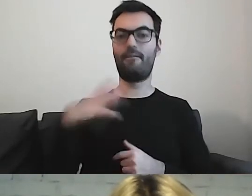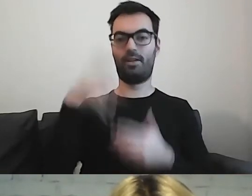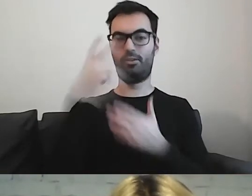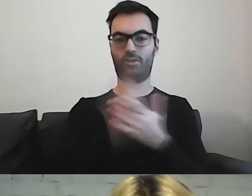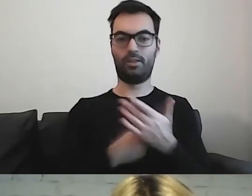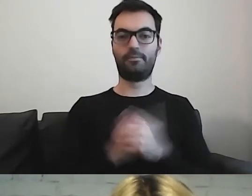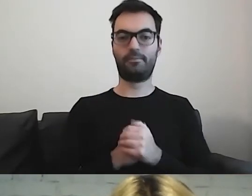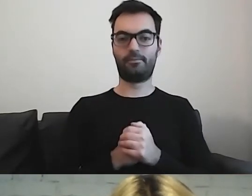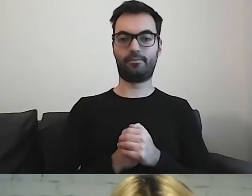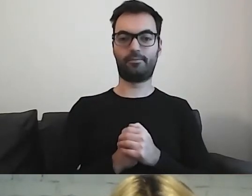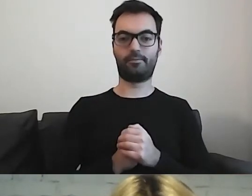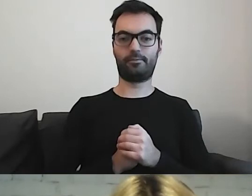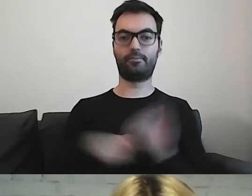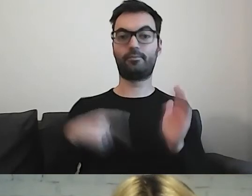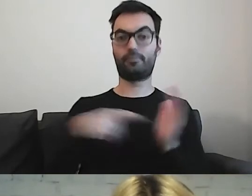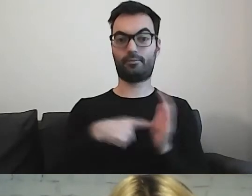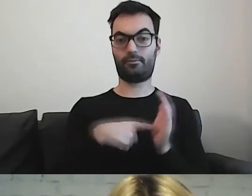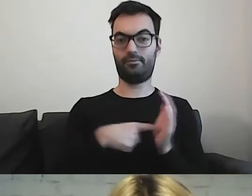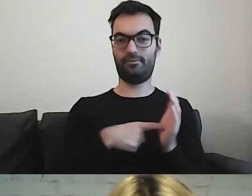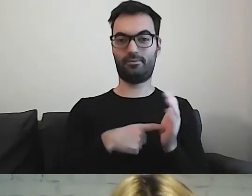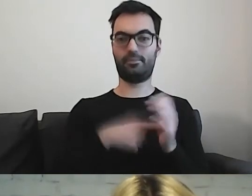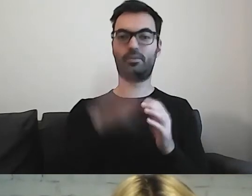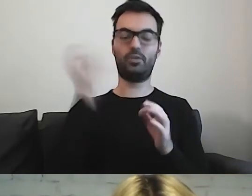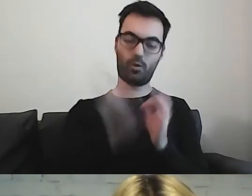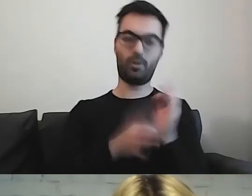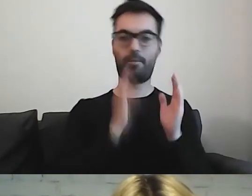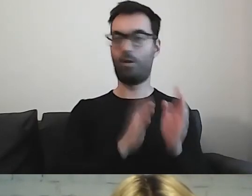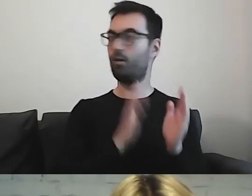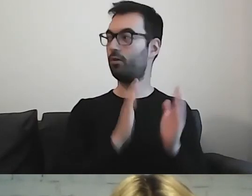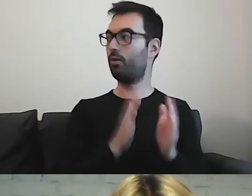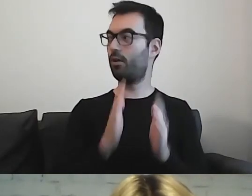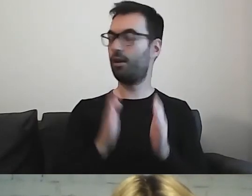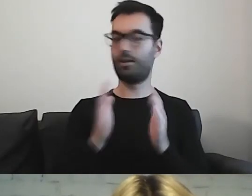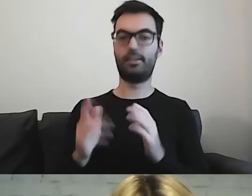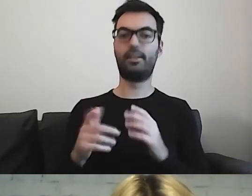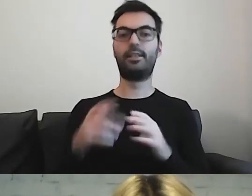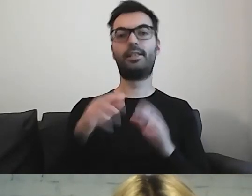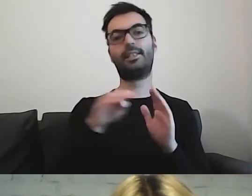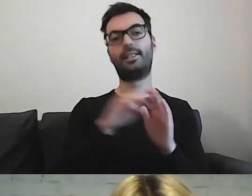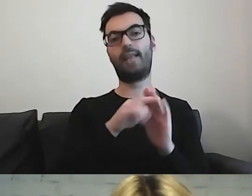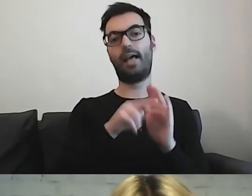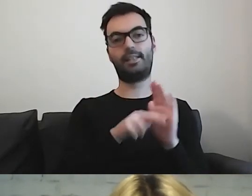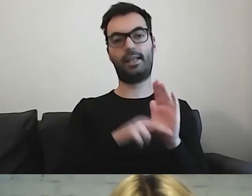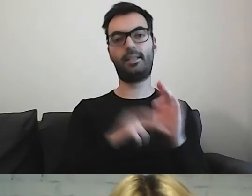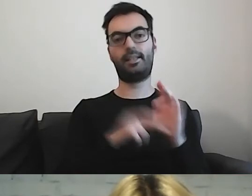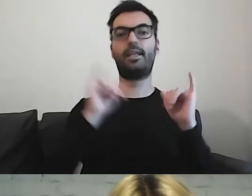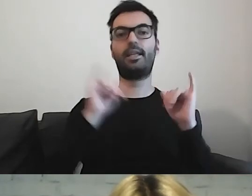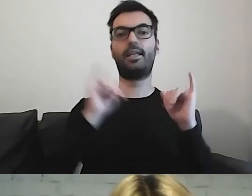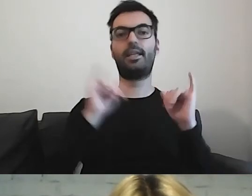Tam jest krok po kroku zbiór zasad, w jaki sposób tworzyć taki materiał.